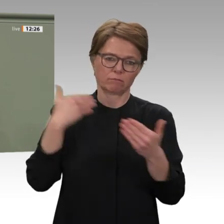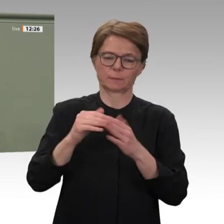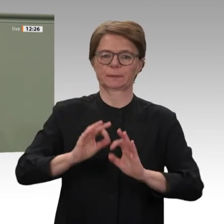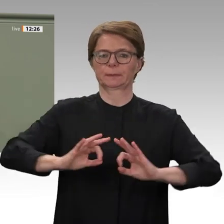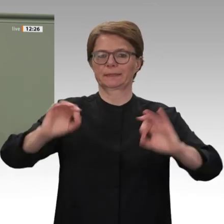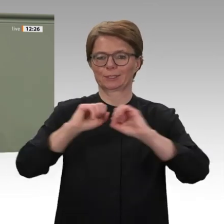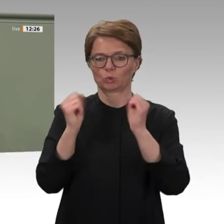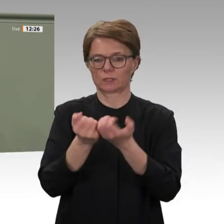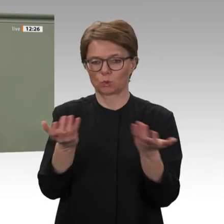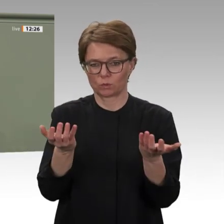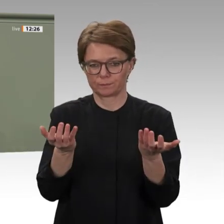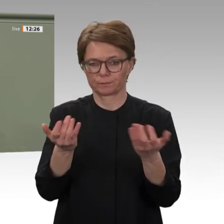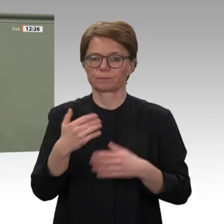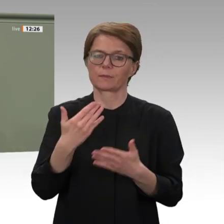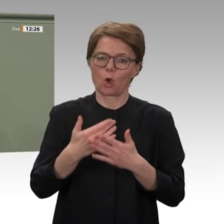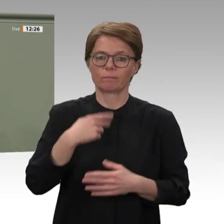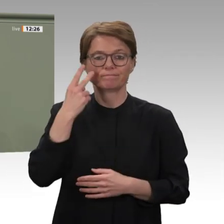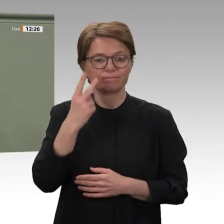klare und überlegte Exit-Strategie;